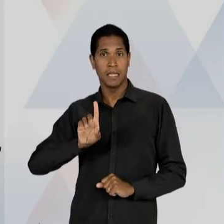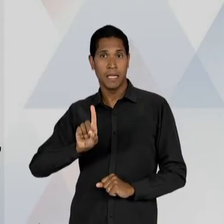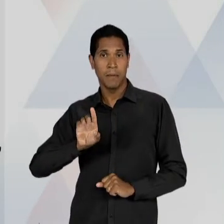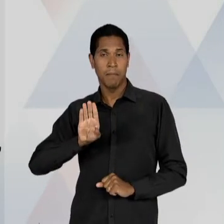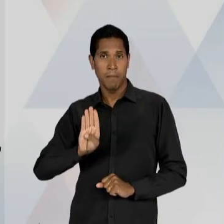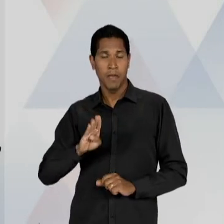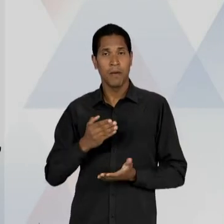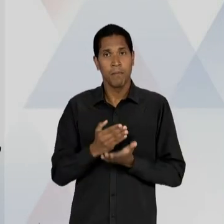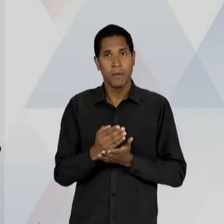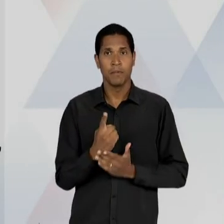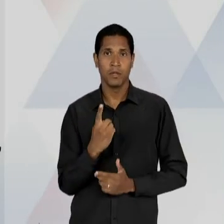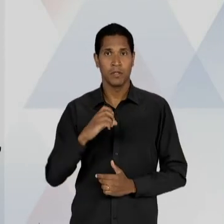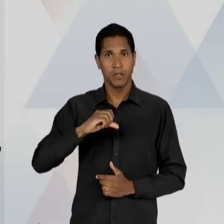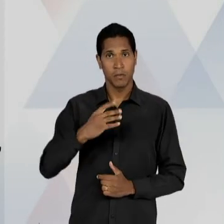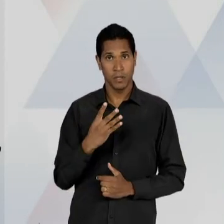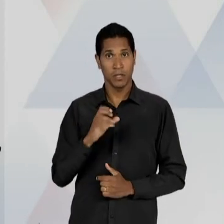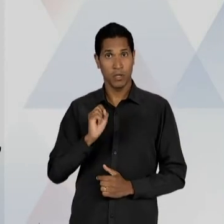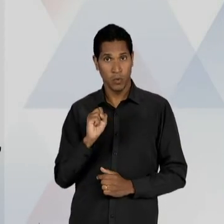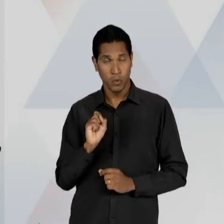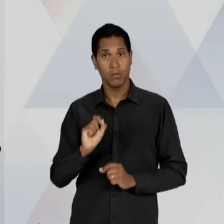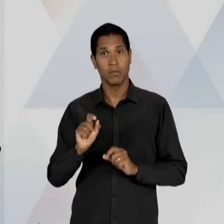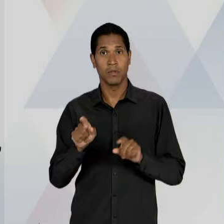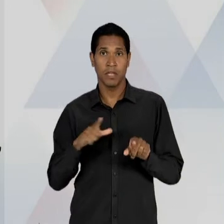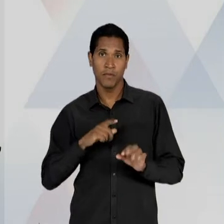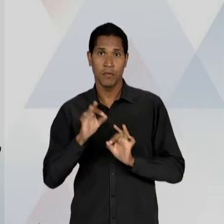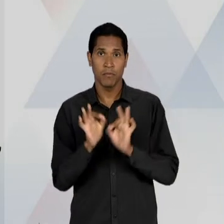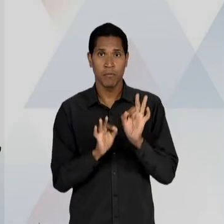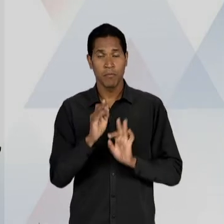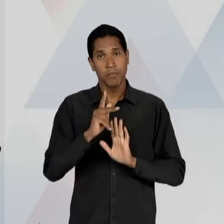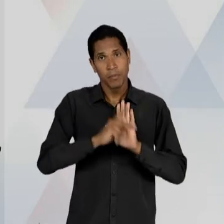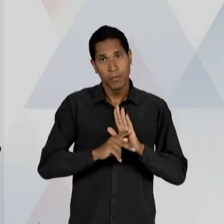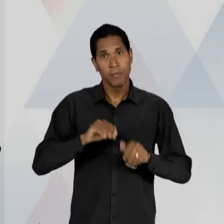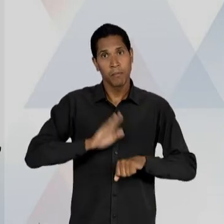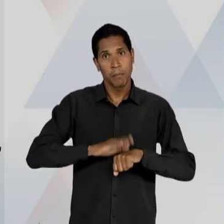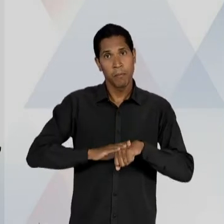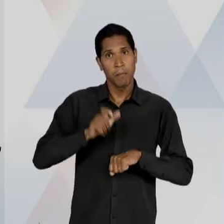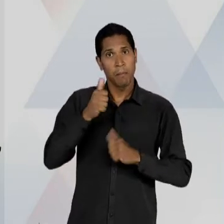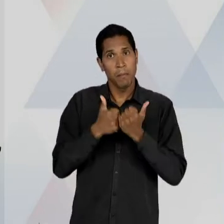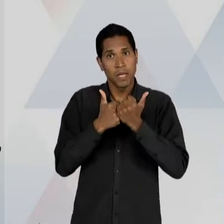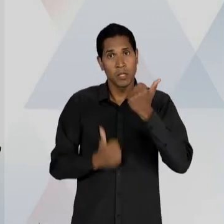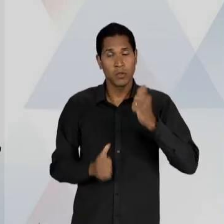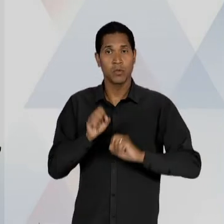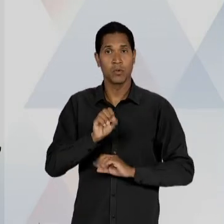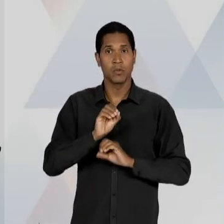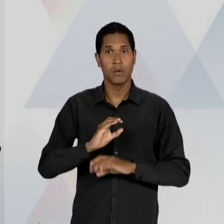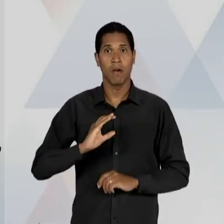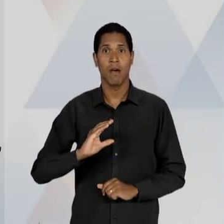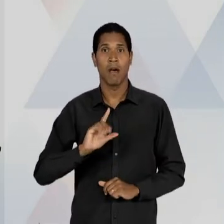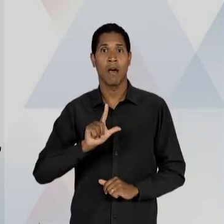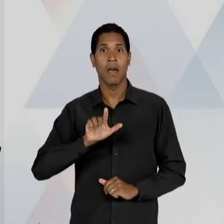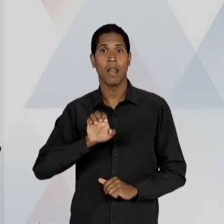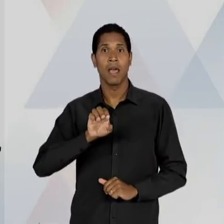ELABORAÇÃO DE UM ANTEPROJETO PELO MINISTRO DA EDUCAÇÃO, CLEMENTE MARIANI E QUE INTEGRAVAM